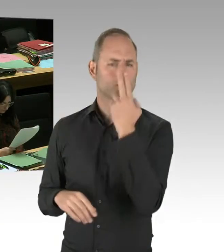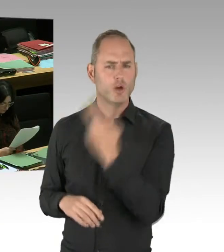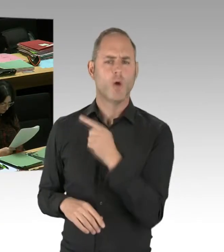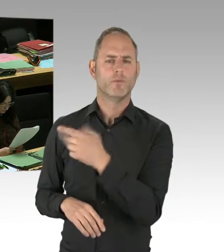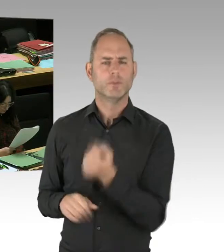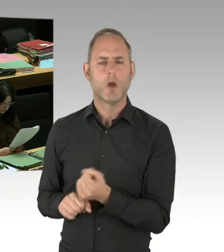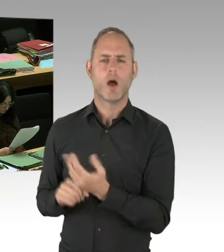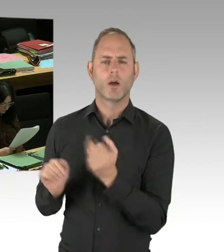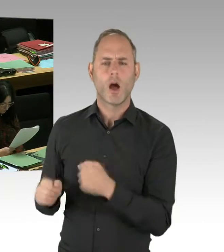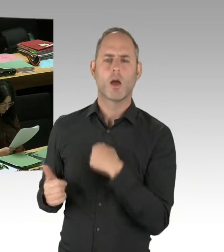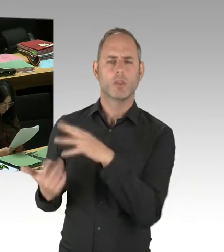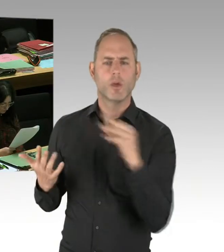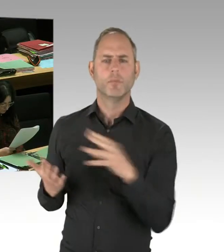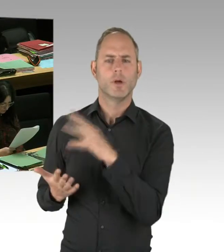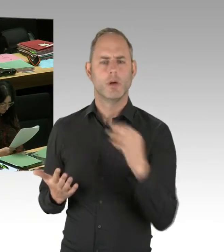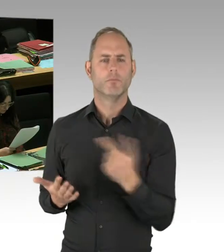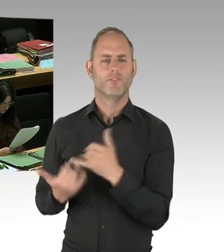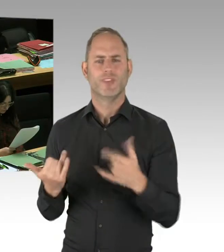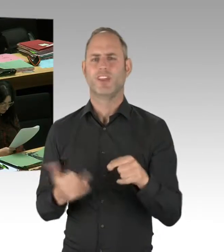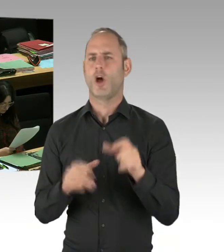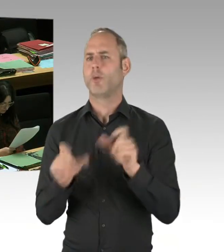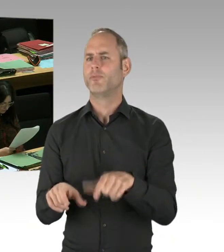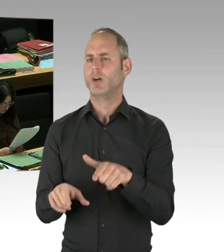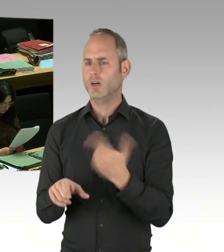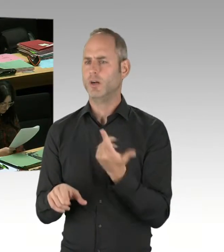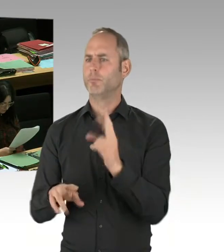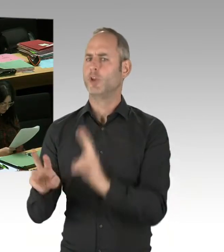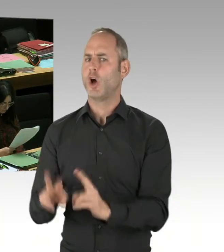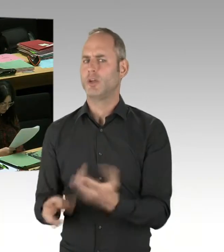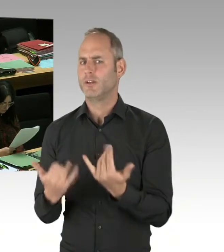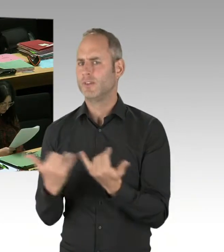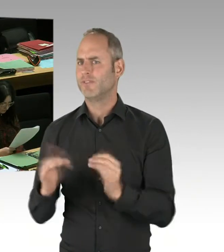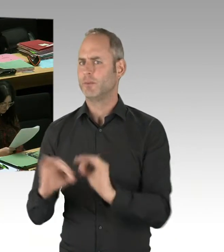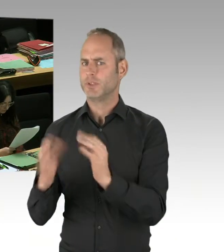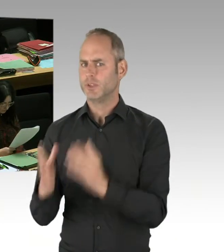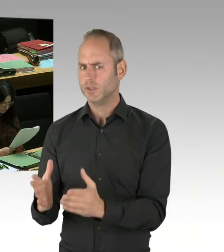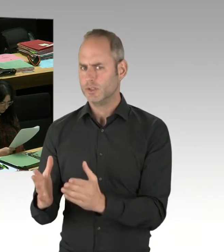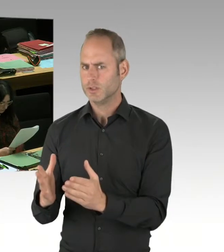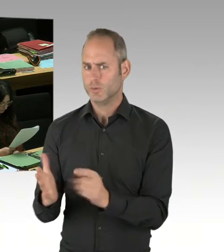und der medizinischen Versorgung der Opfer endeten. Und ja auch die Erfahrung aus dem Anschlag am Breitscheidplatz war,